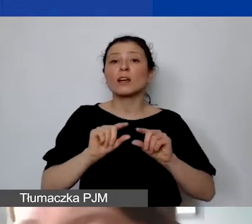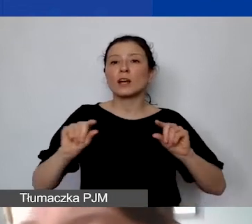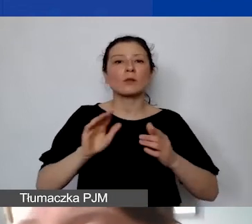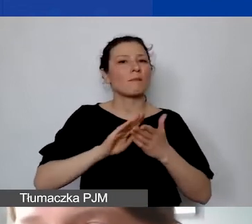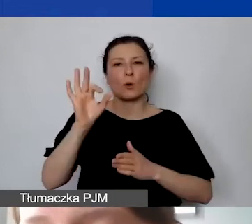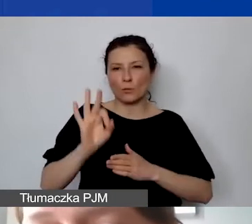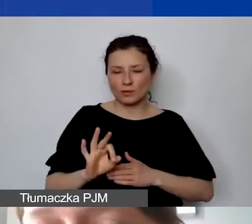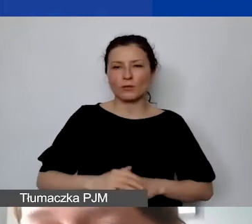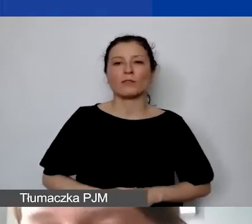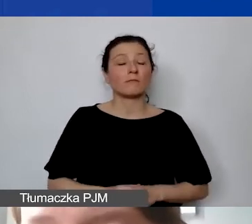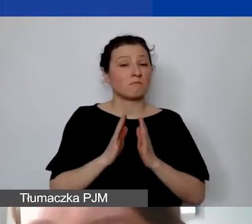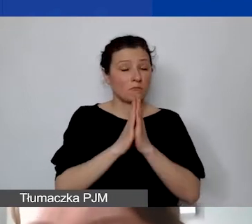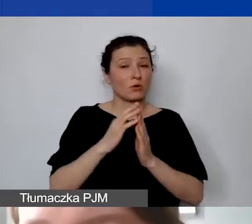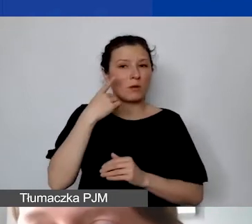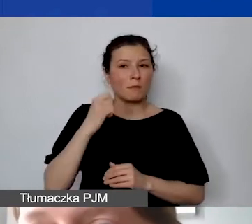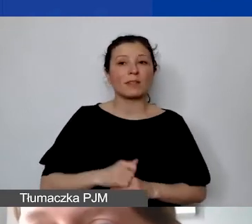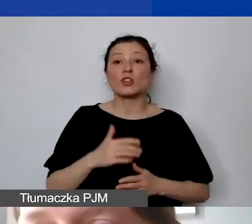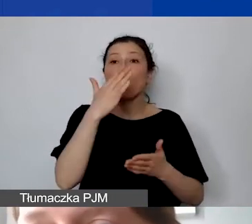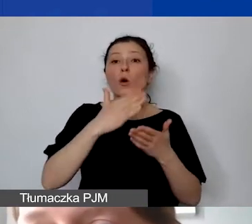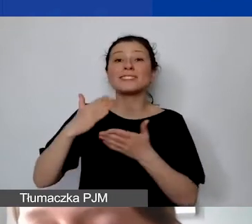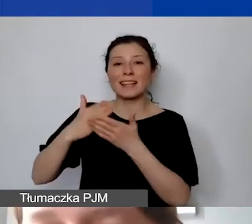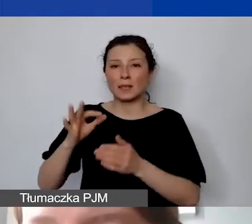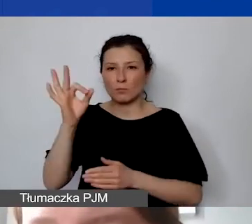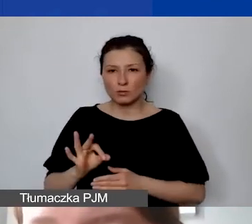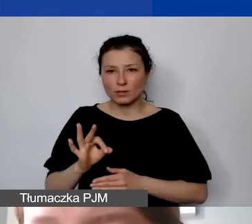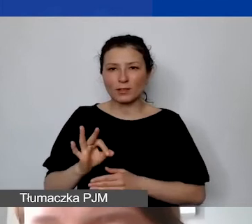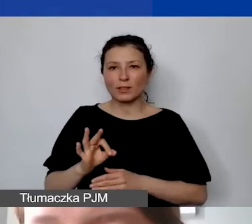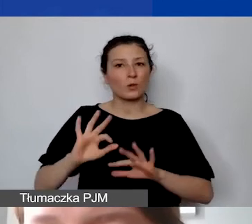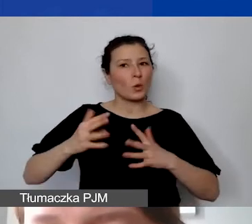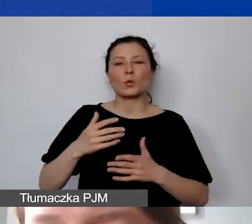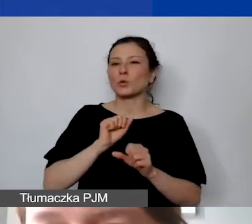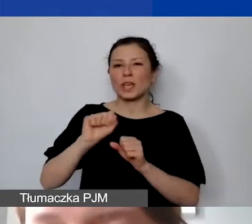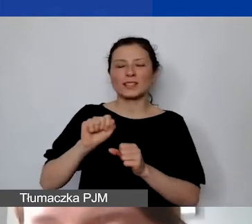Proszę pamiętać, że odsetki nie są kosztem kwalifikowanym.